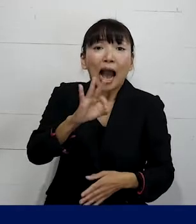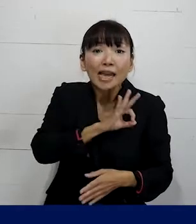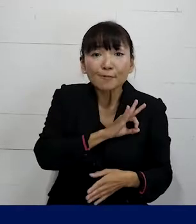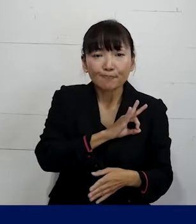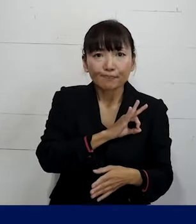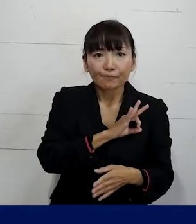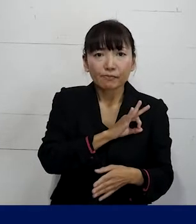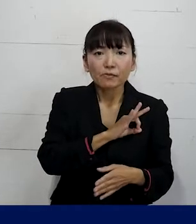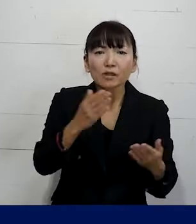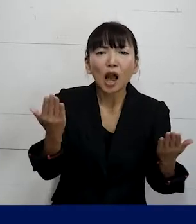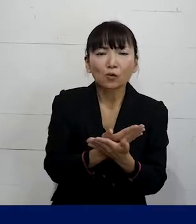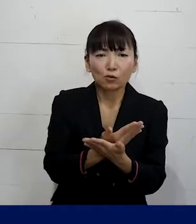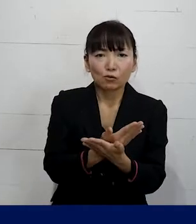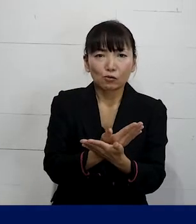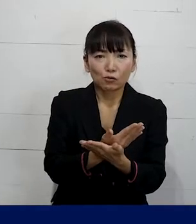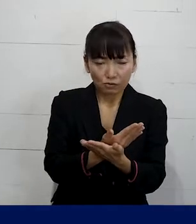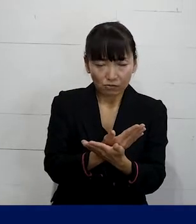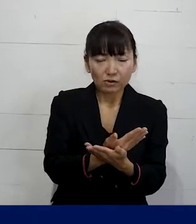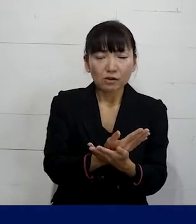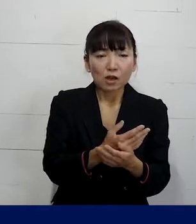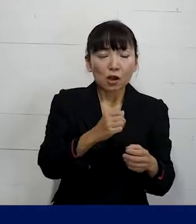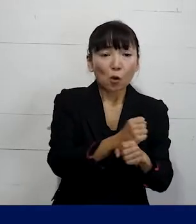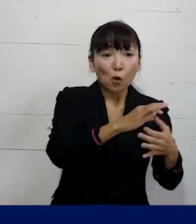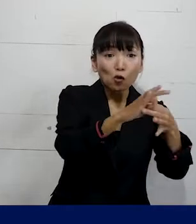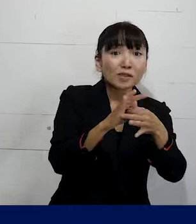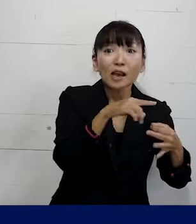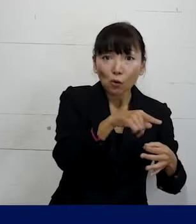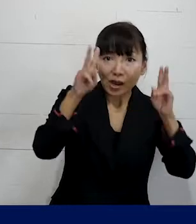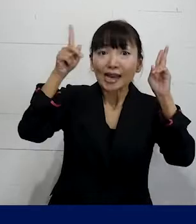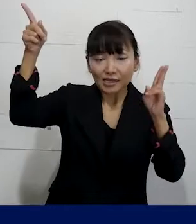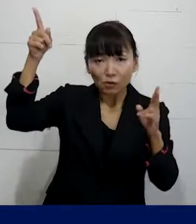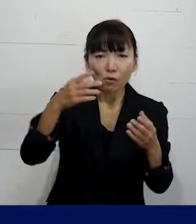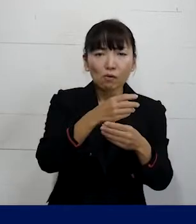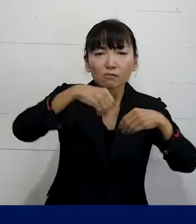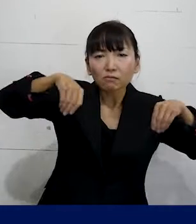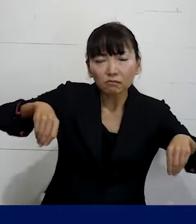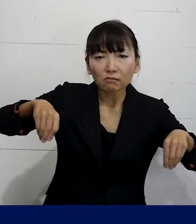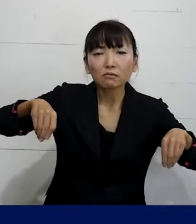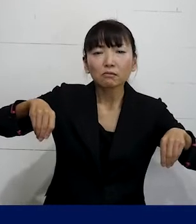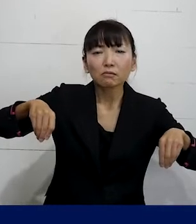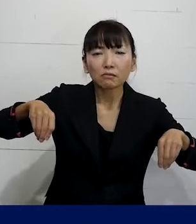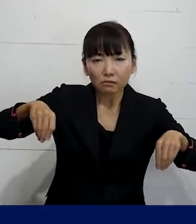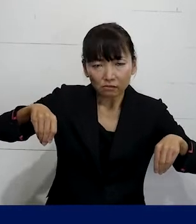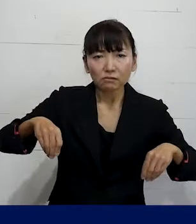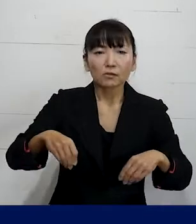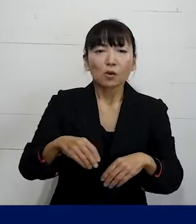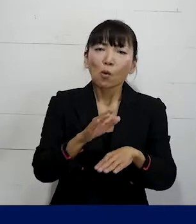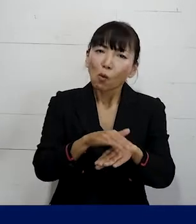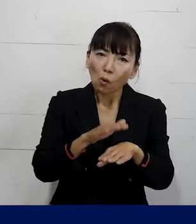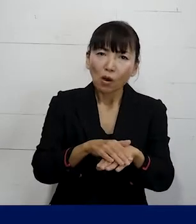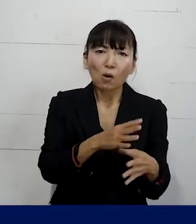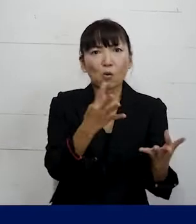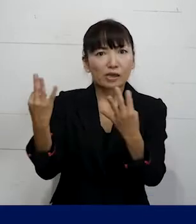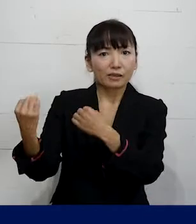という約束をその労働組合と会社が 結んでいるということが多いです